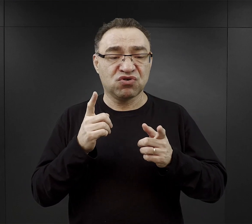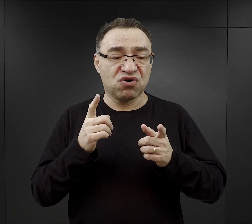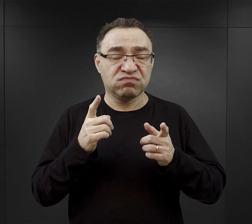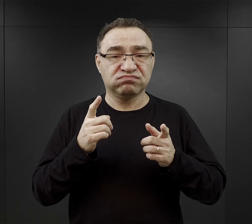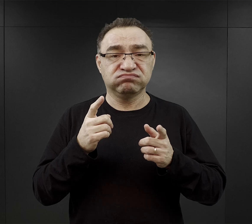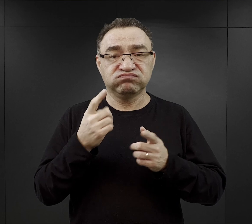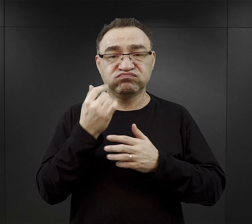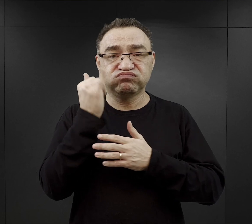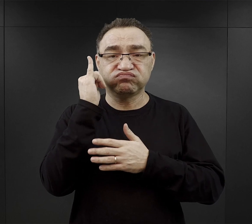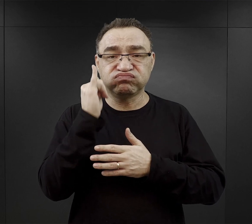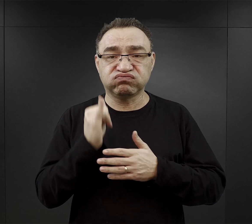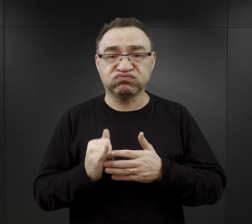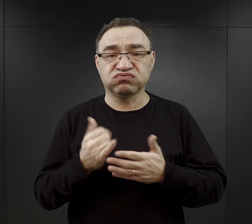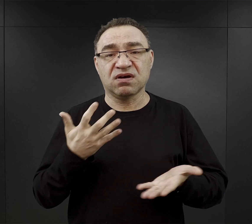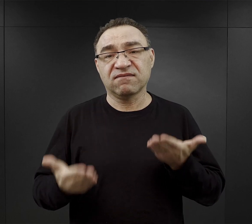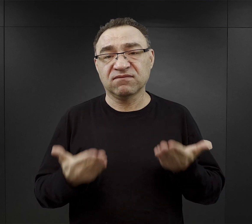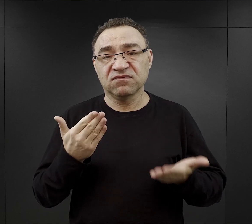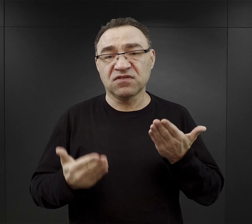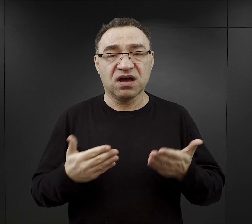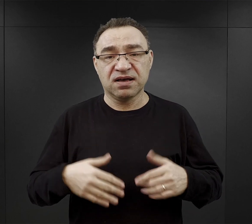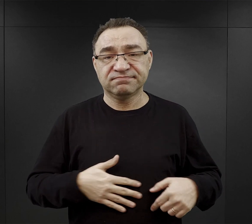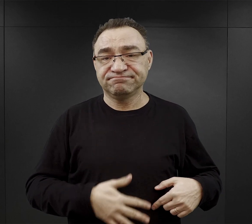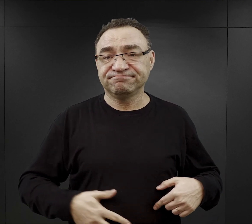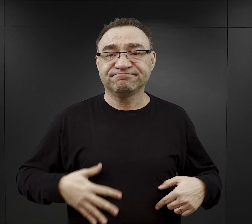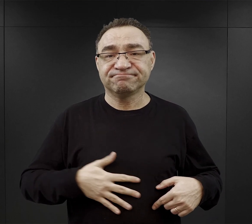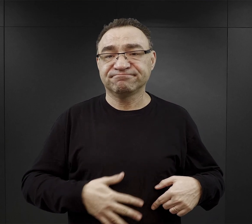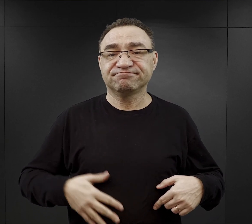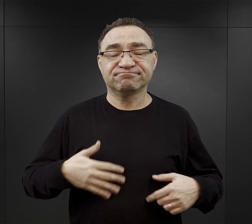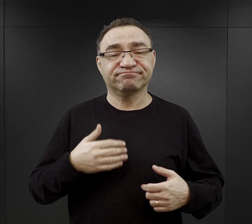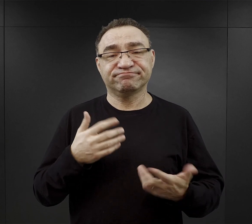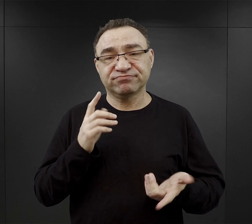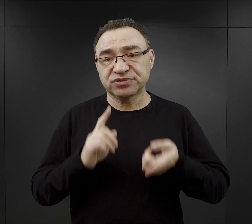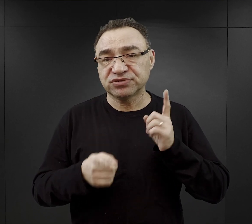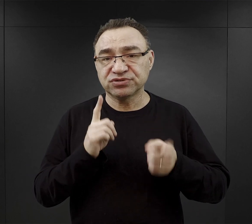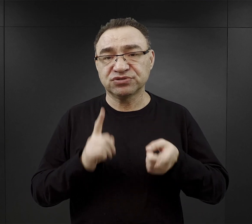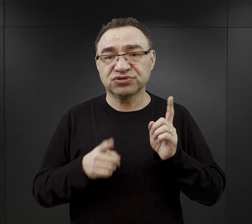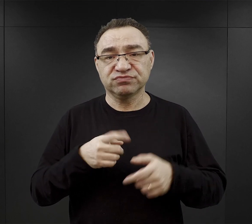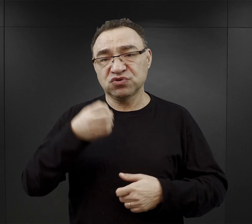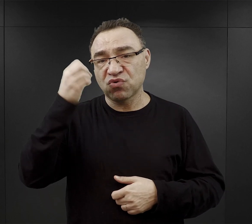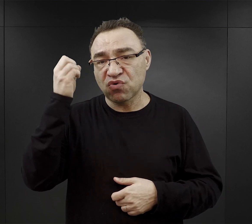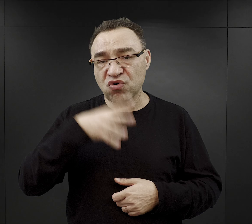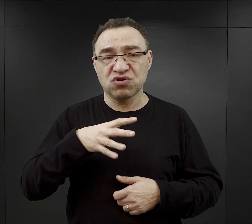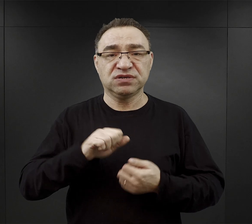ich system trawienny coraz gorzej funkcjonował,